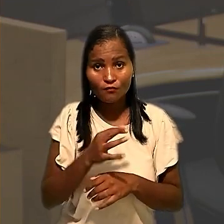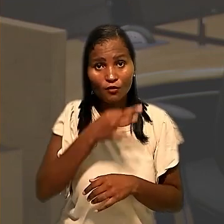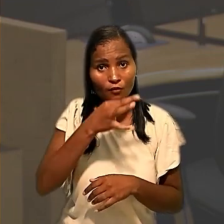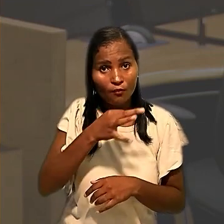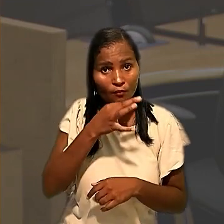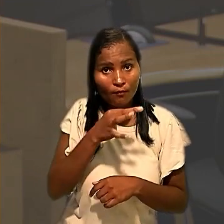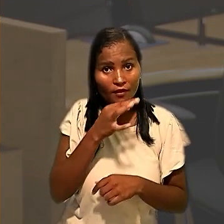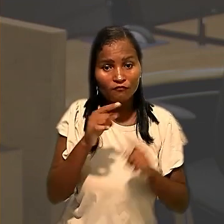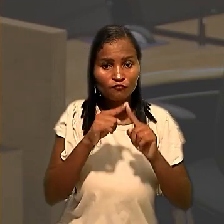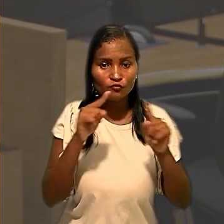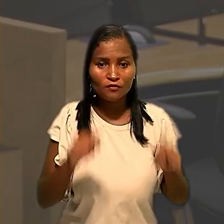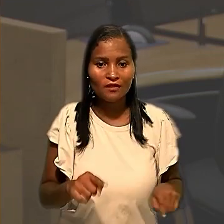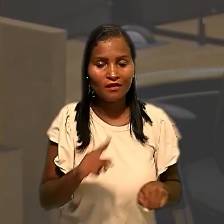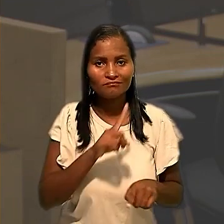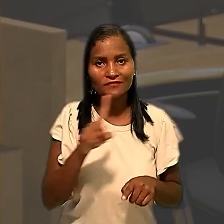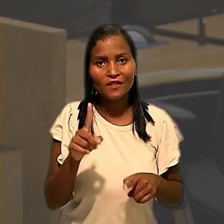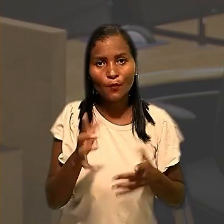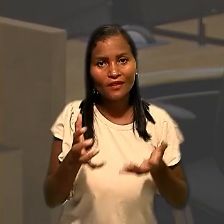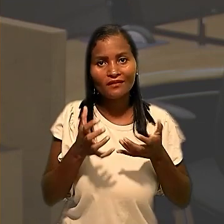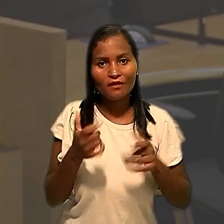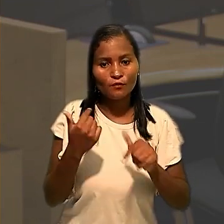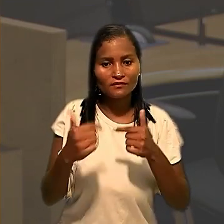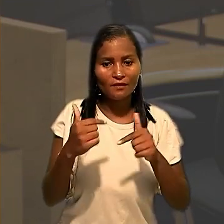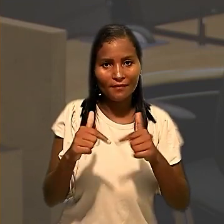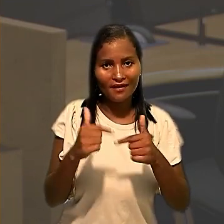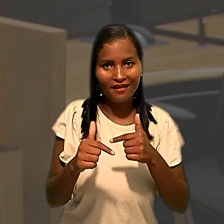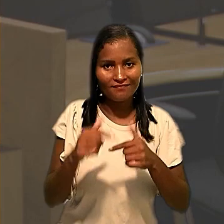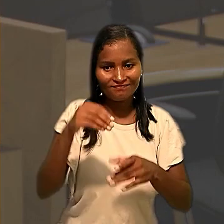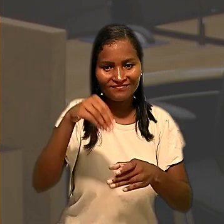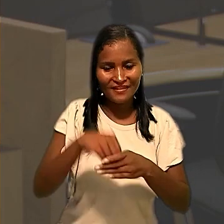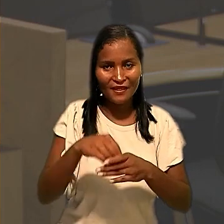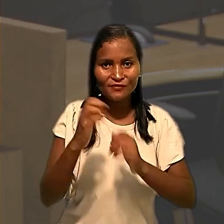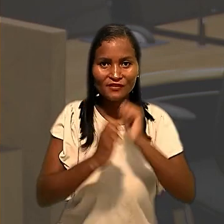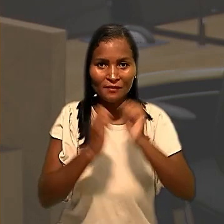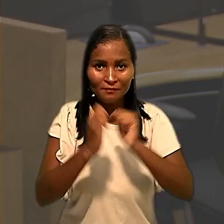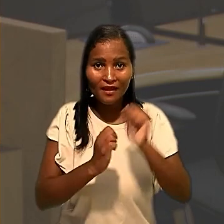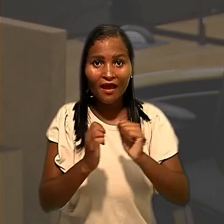os trabalhadores se recusavam a entrar na unidade até que fossem tomadas providências,